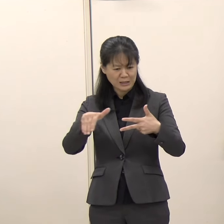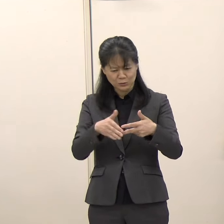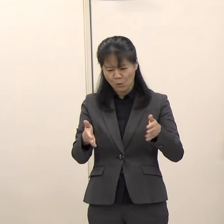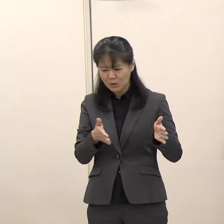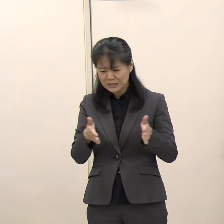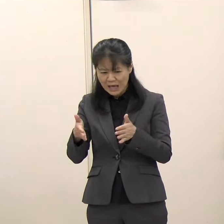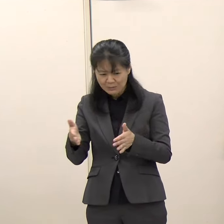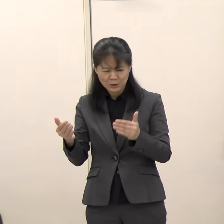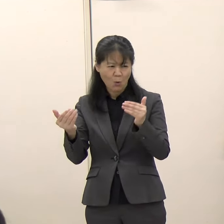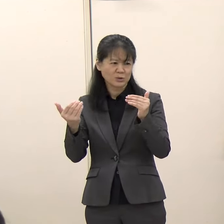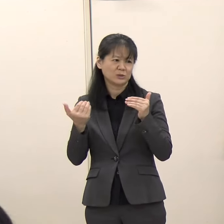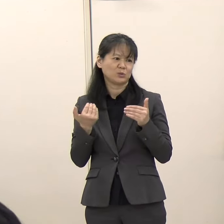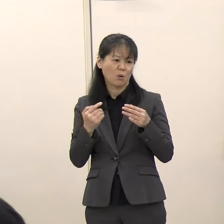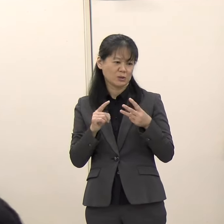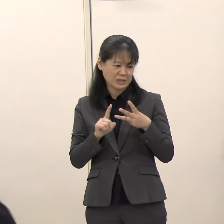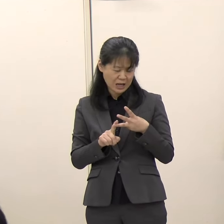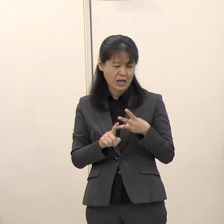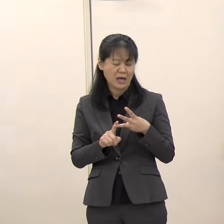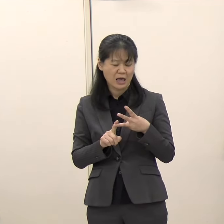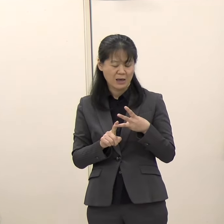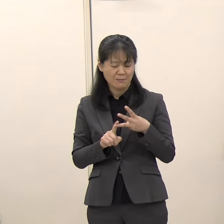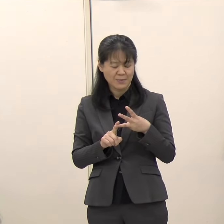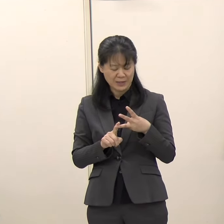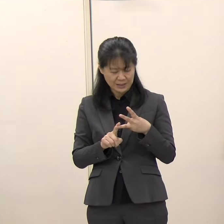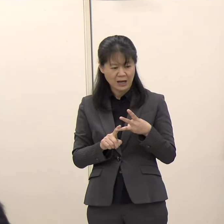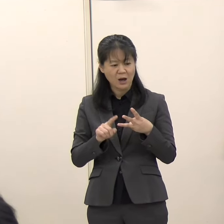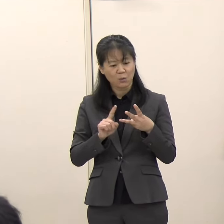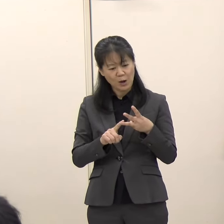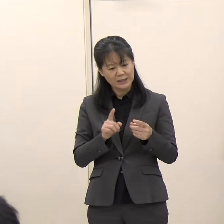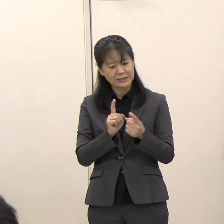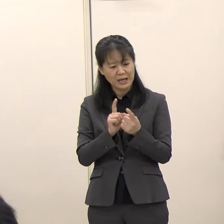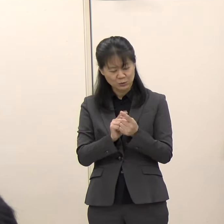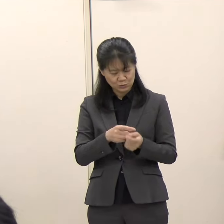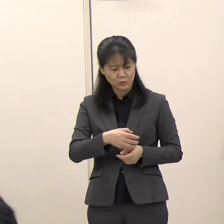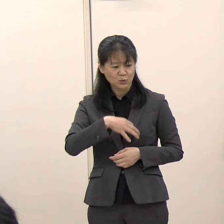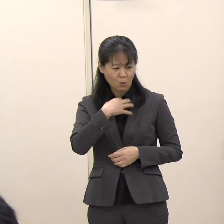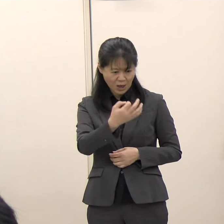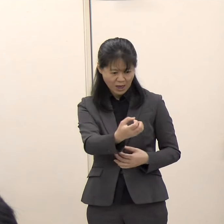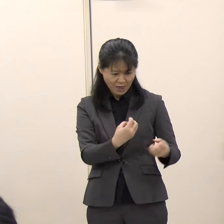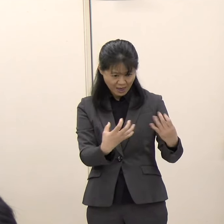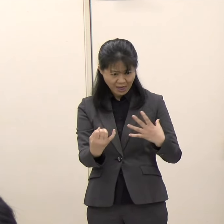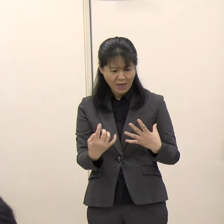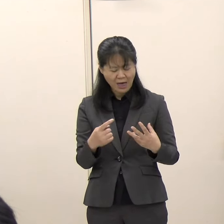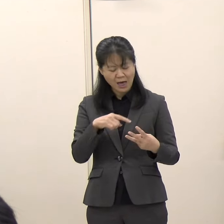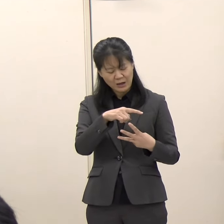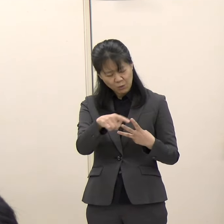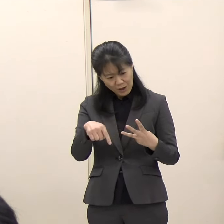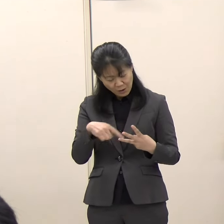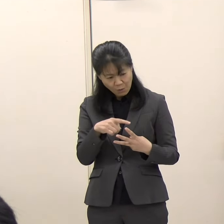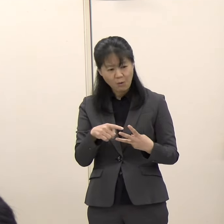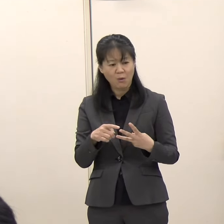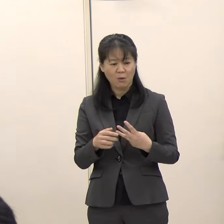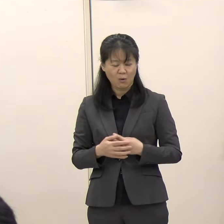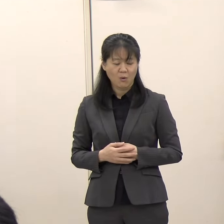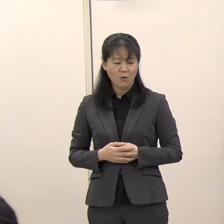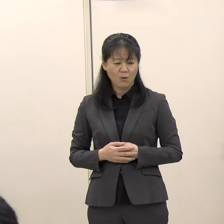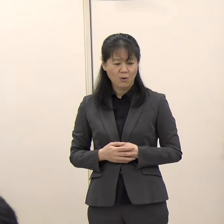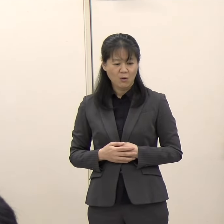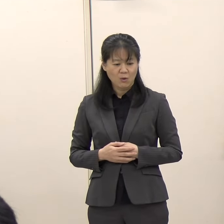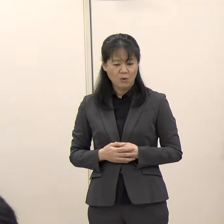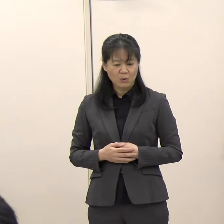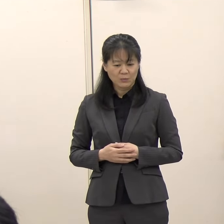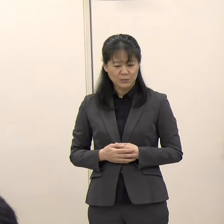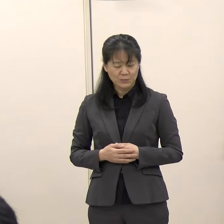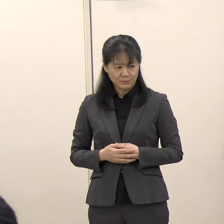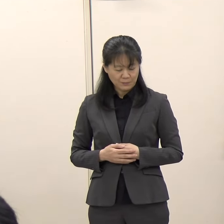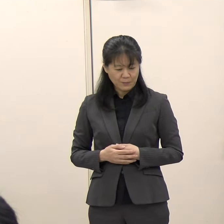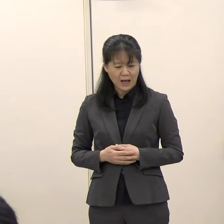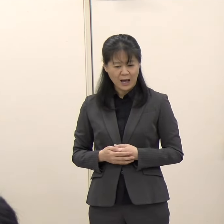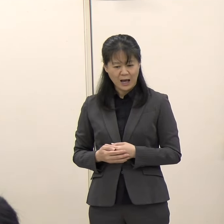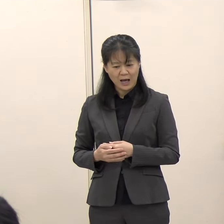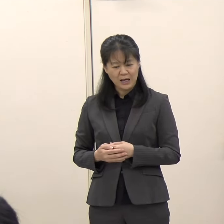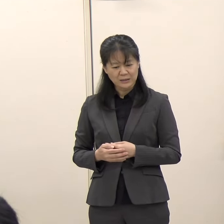またこれに対する市民の皆さんのお声、この両面を何とか、どちらにも応えられないかということで、